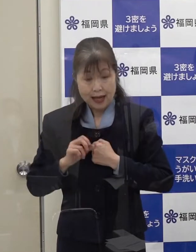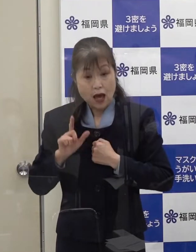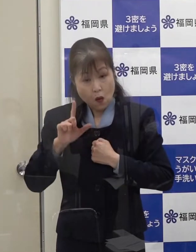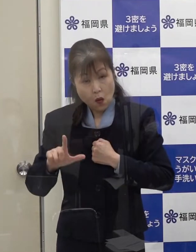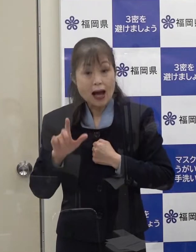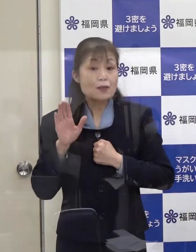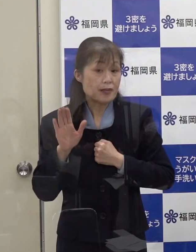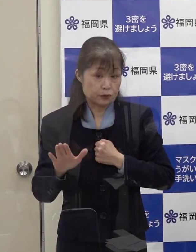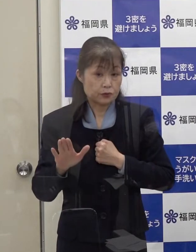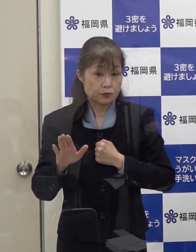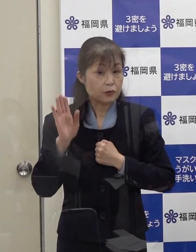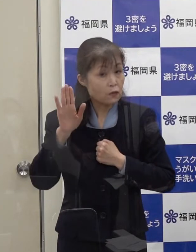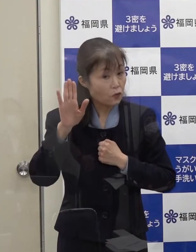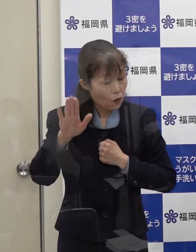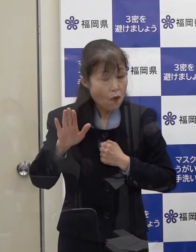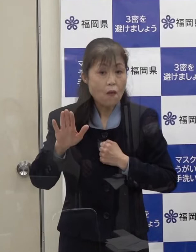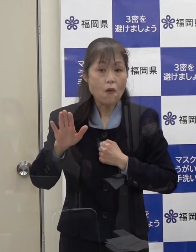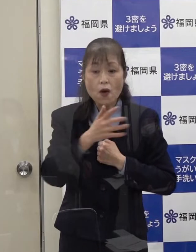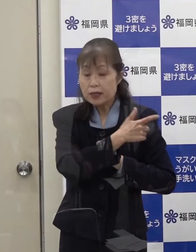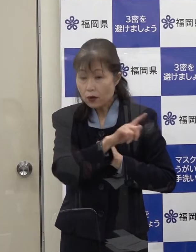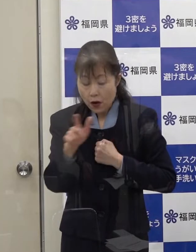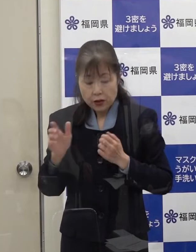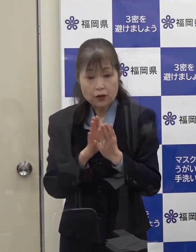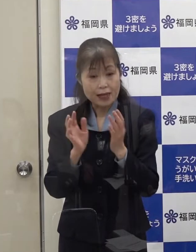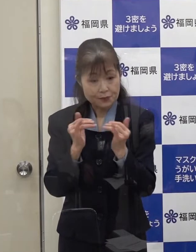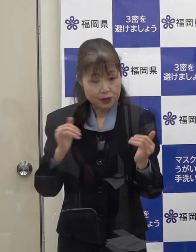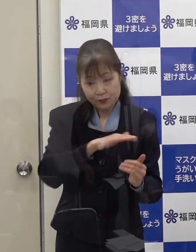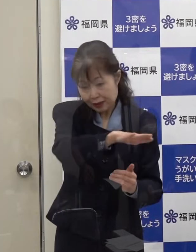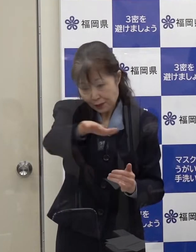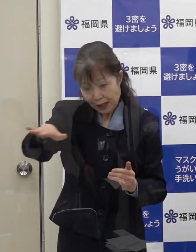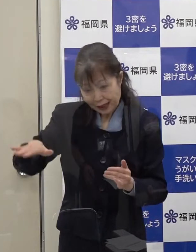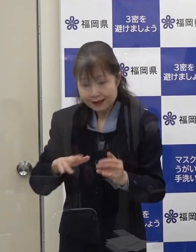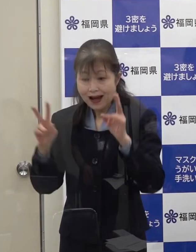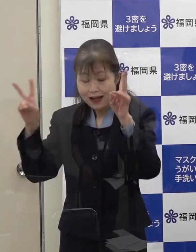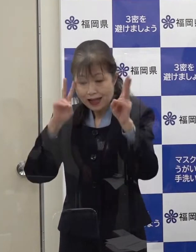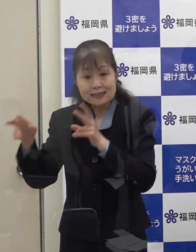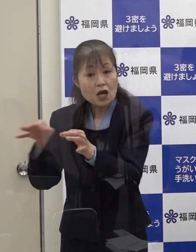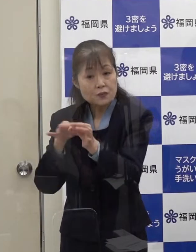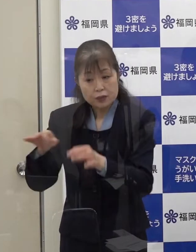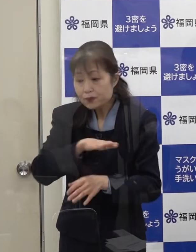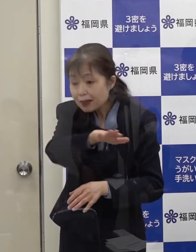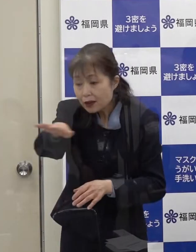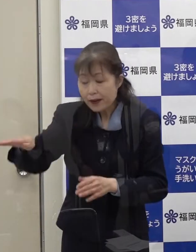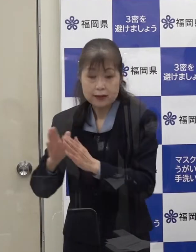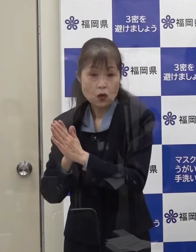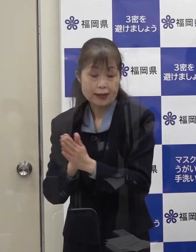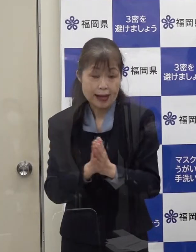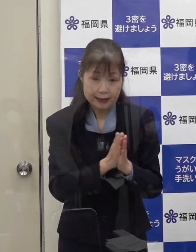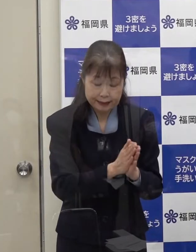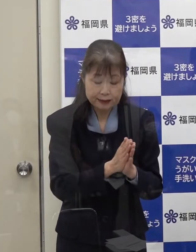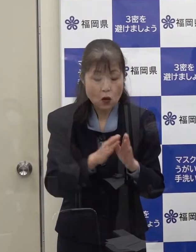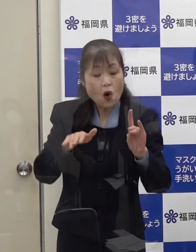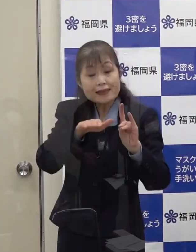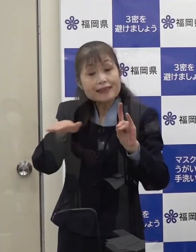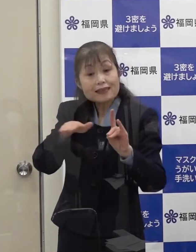これは 県民の皆さん 事業者の皆さんへの要請等についての基準を定めており